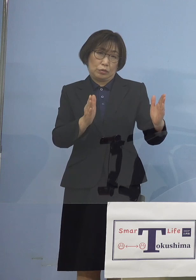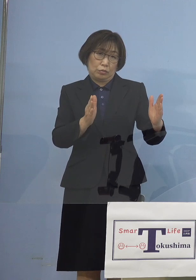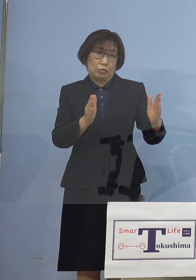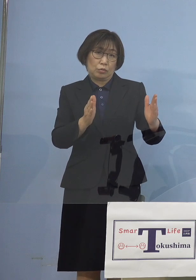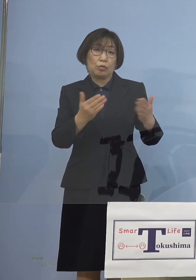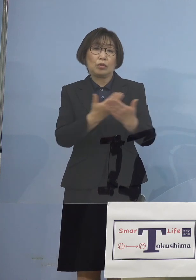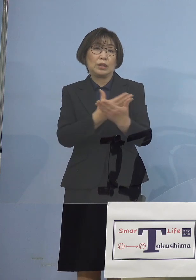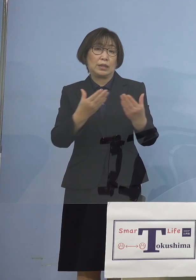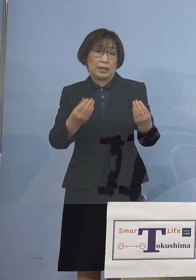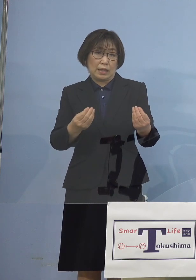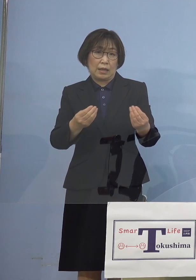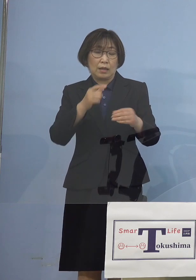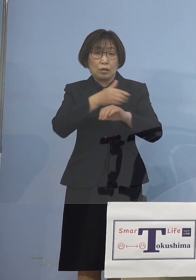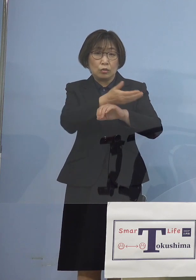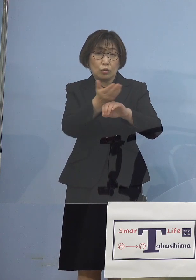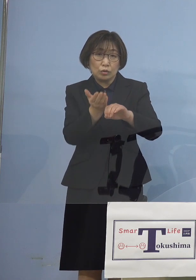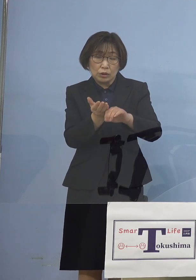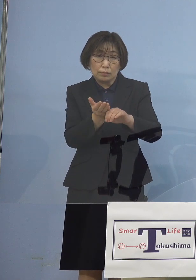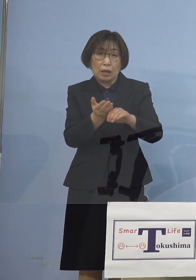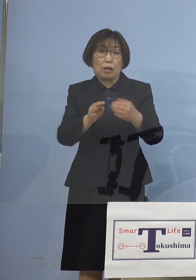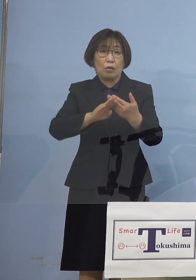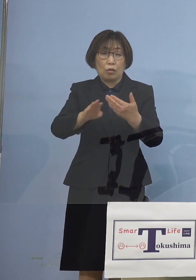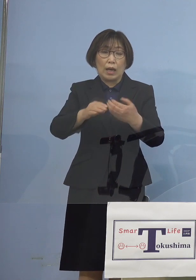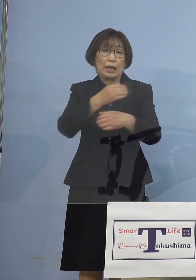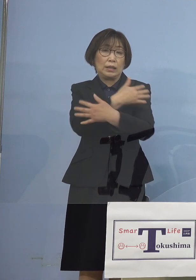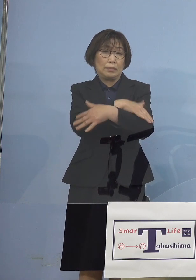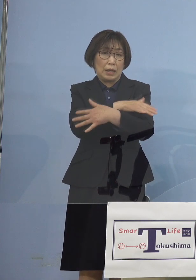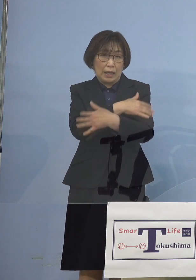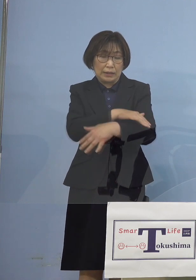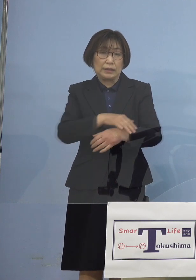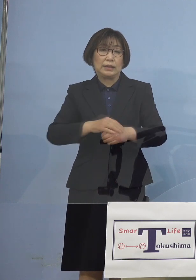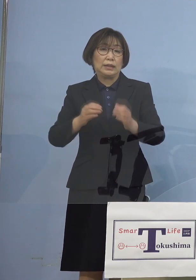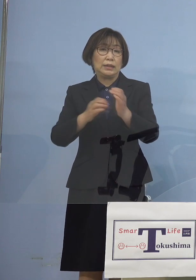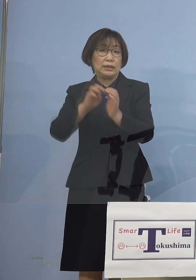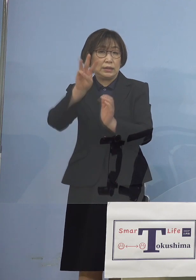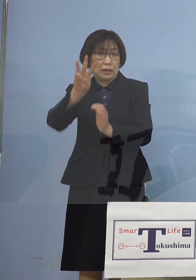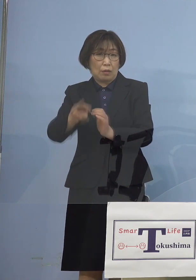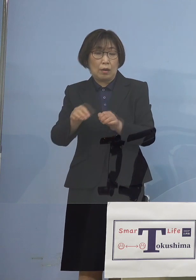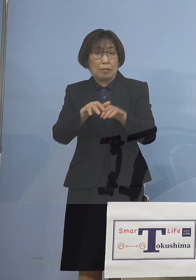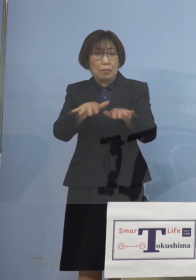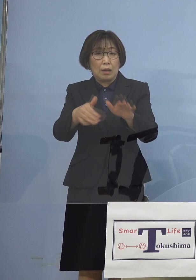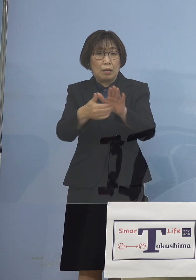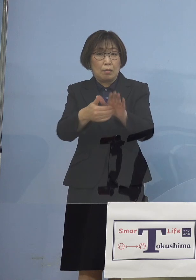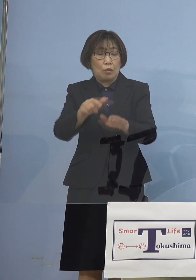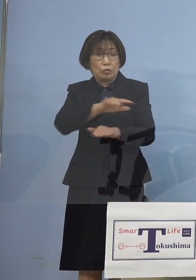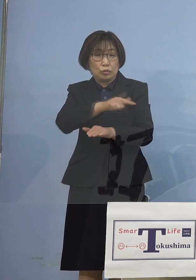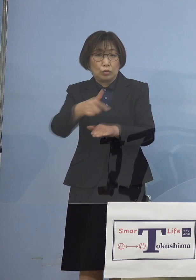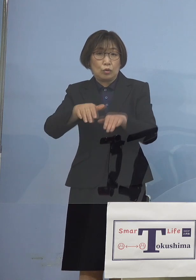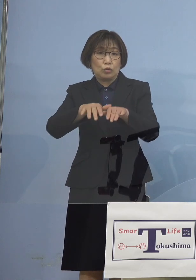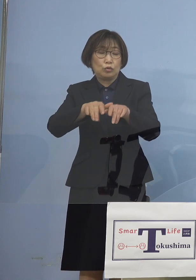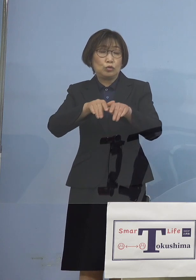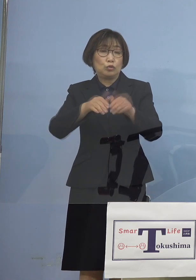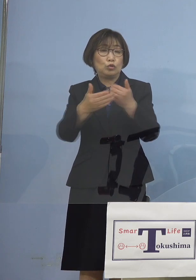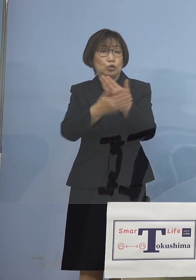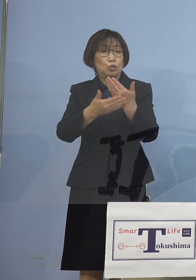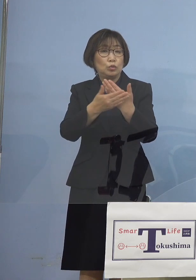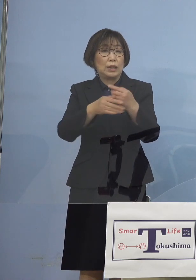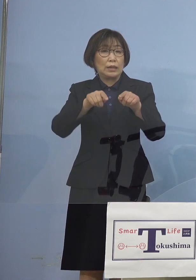徳島をはじめ茨城 そして石川 「まん延防止等重点措置」 こちらが要請が出されておりましたが